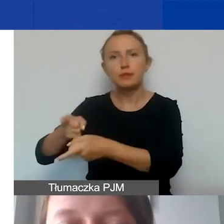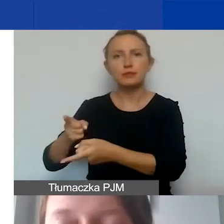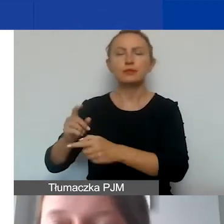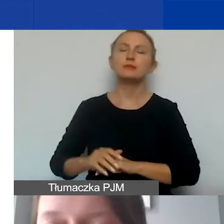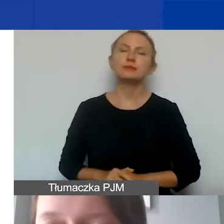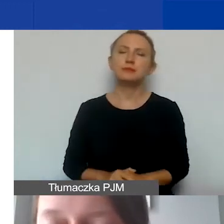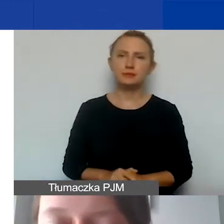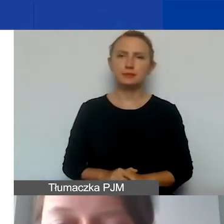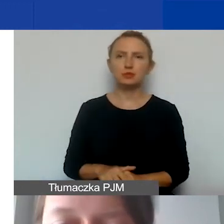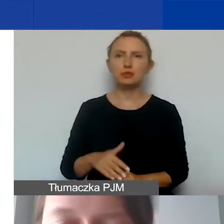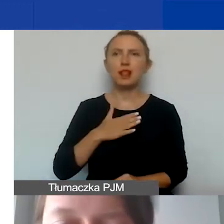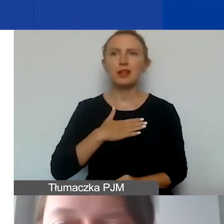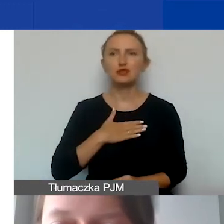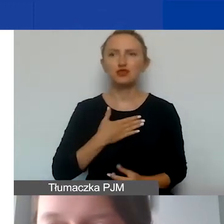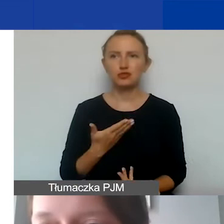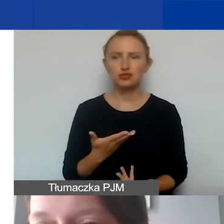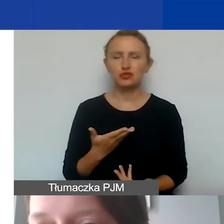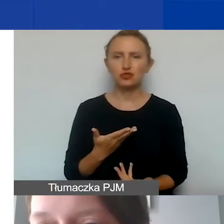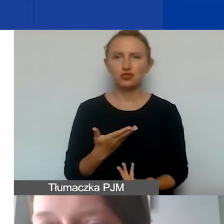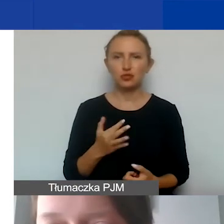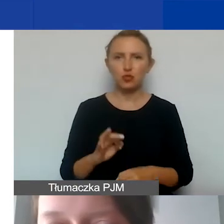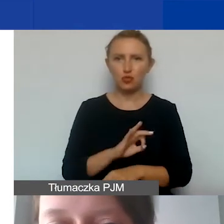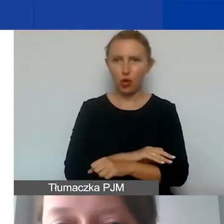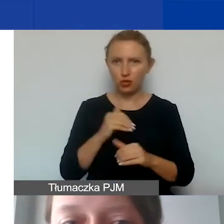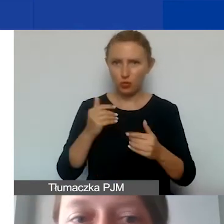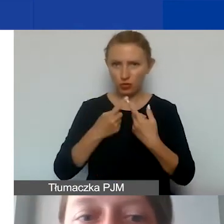żeby nasz projekt mógł być realizowany.